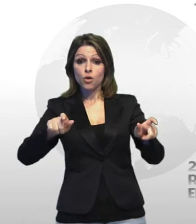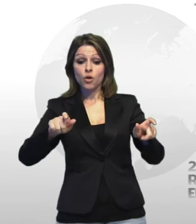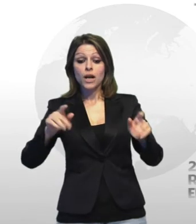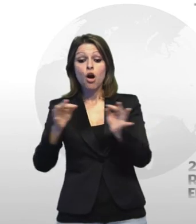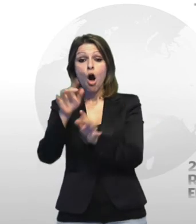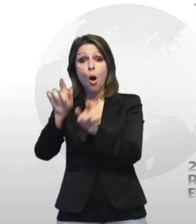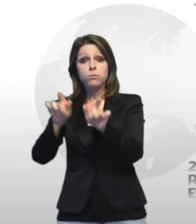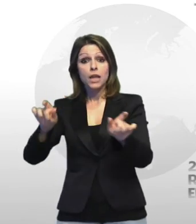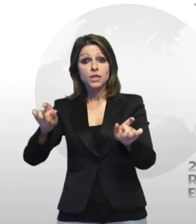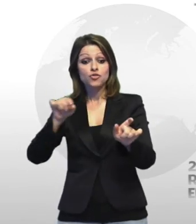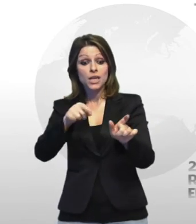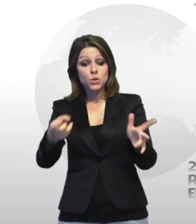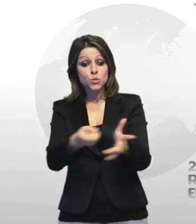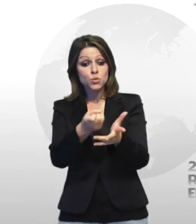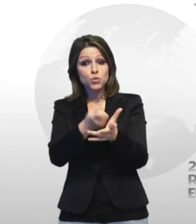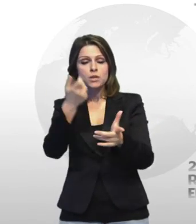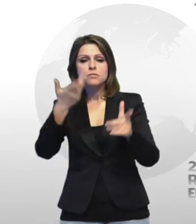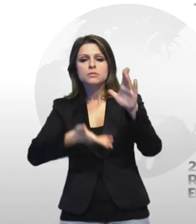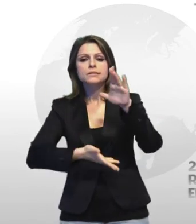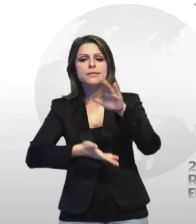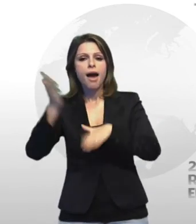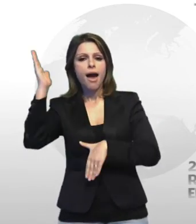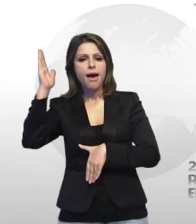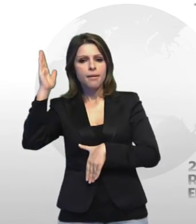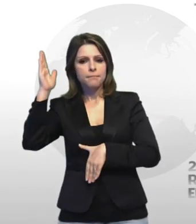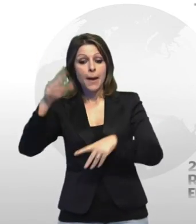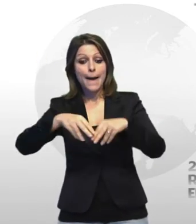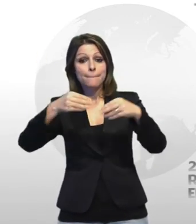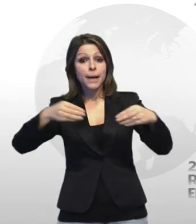sarebbero sfuggiti portando via il materiale utilizzato per compiere il